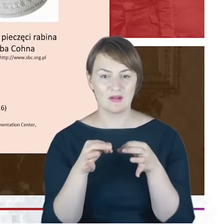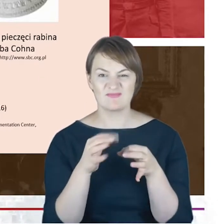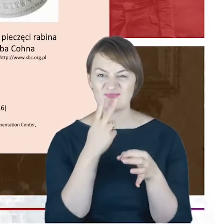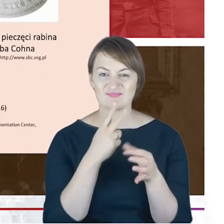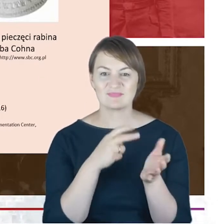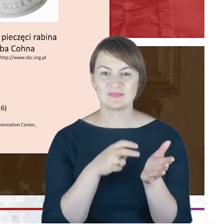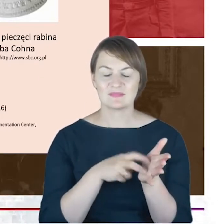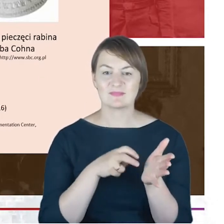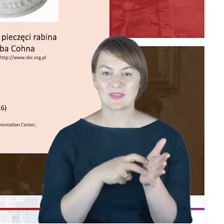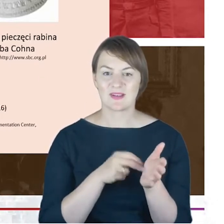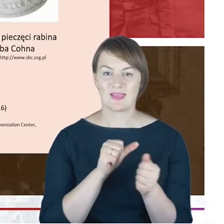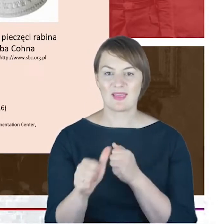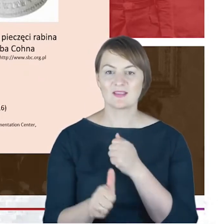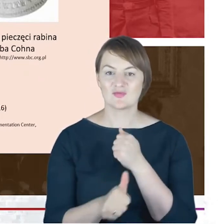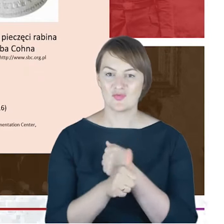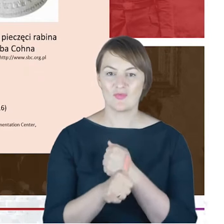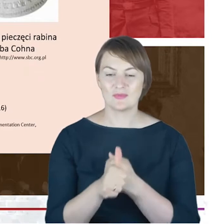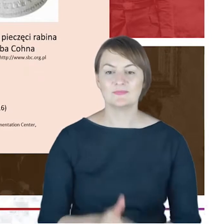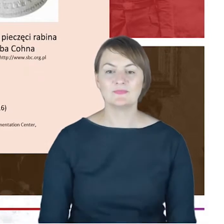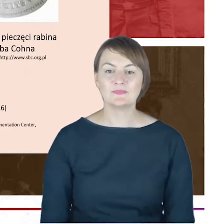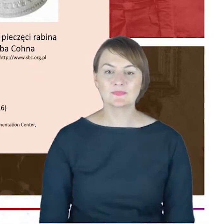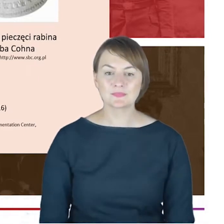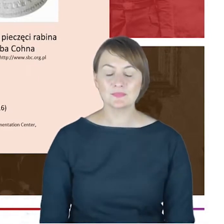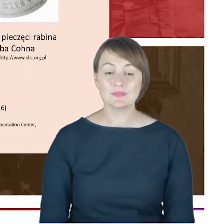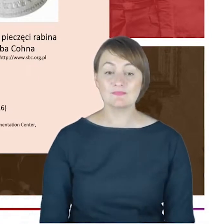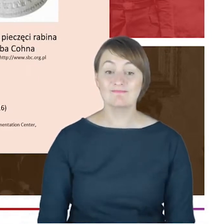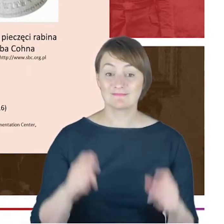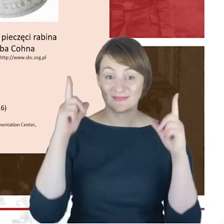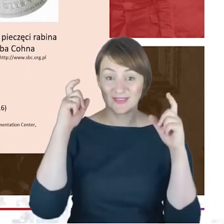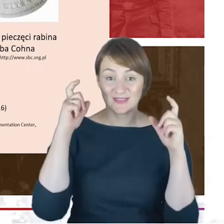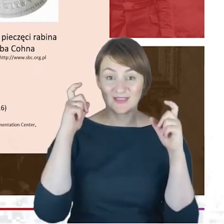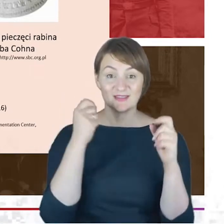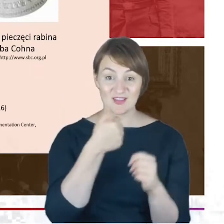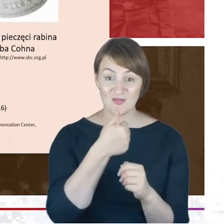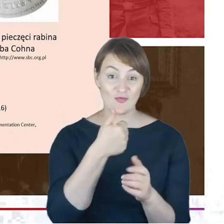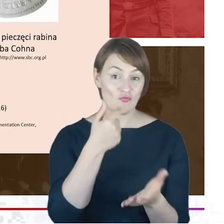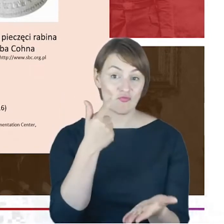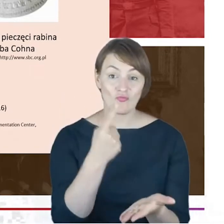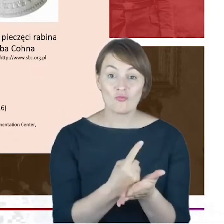Drodzy Państwo, jedyne zdjęcie, które udało mi się w przepastnych zasobach internetowych odnaleźć i ono również zostało